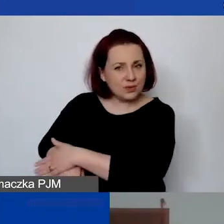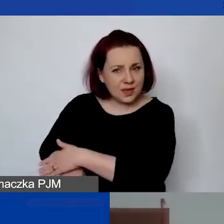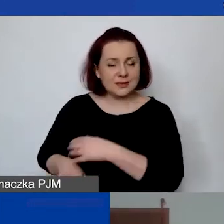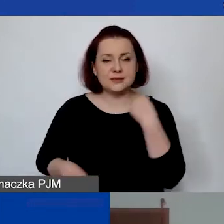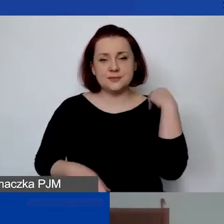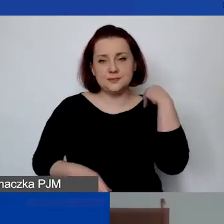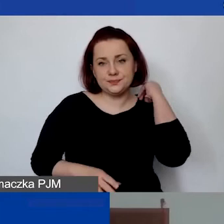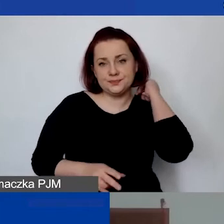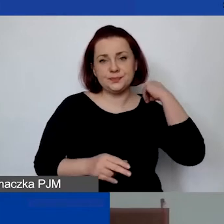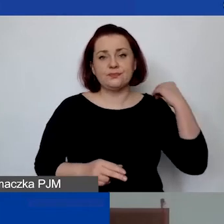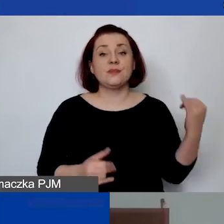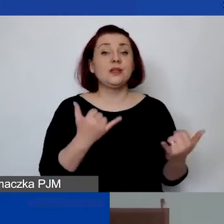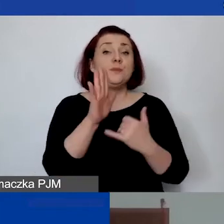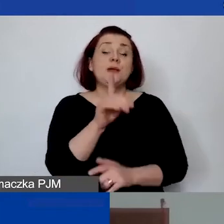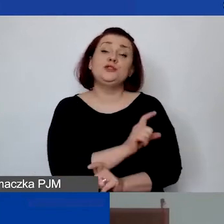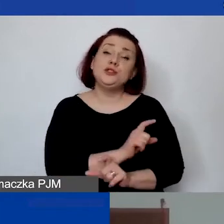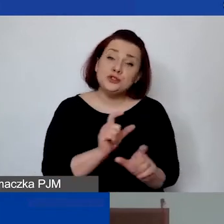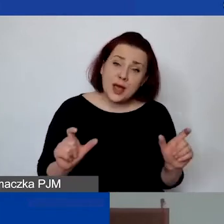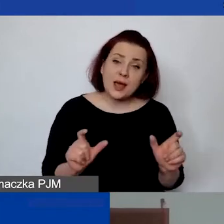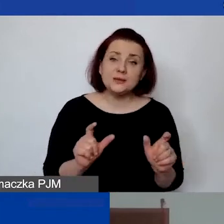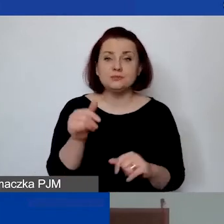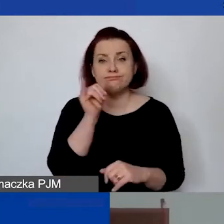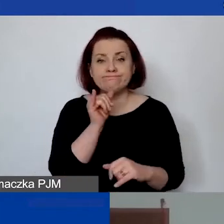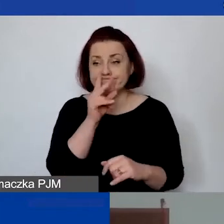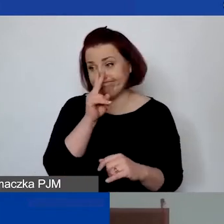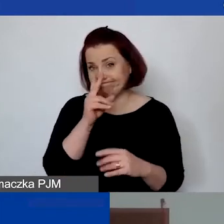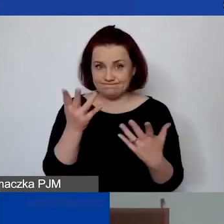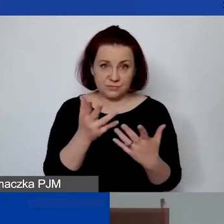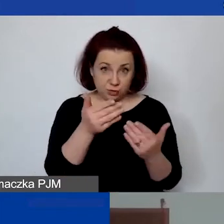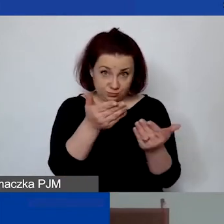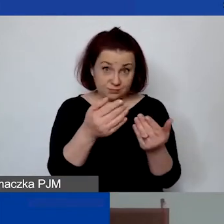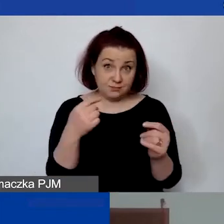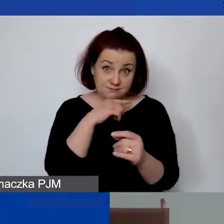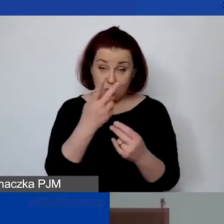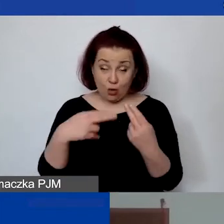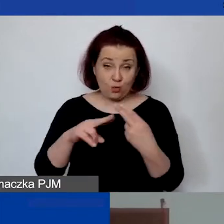Jeżeli będzie czas, spróbujemy, zobaczymy, czy będziesz w stanie też na nie odpowiedzieć.